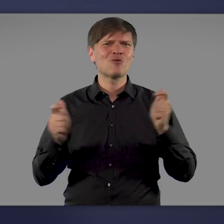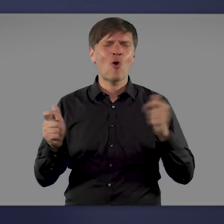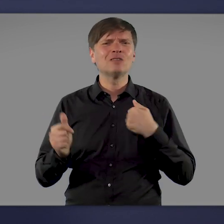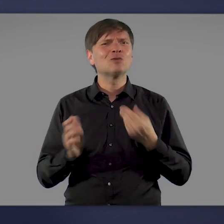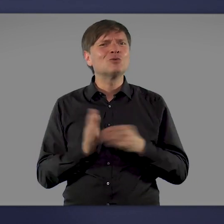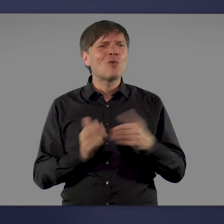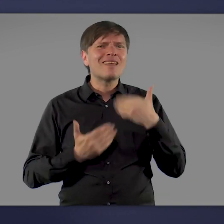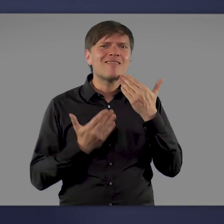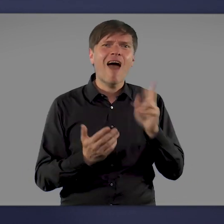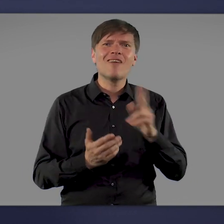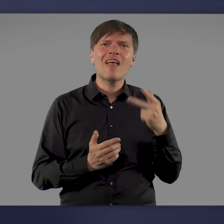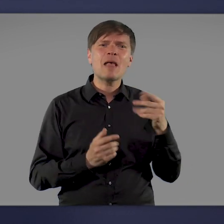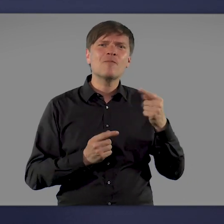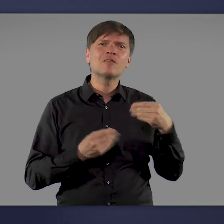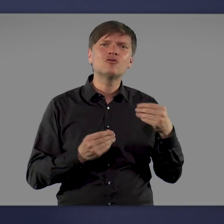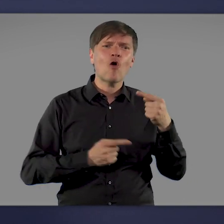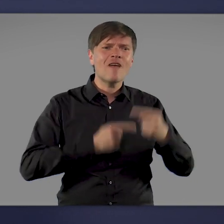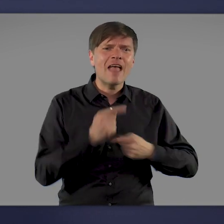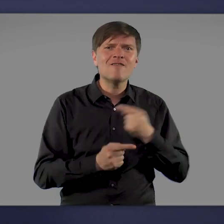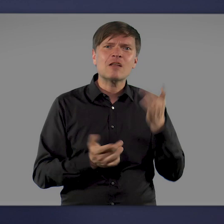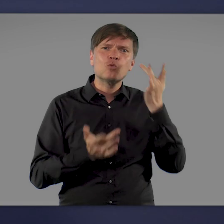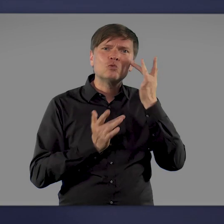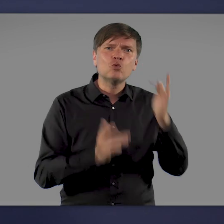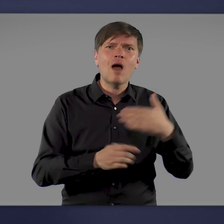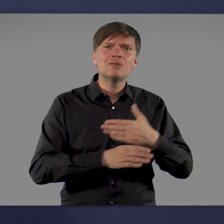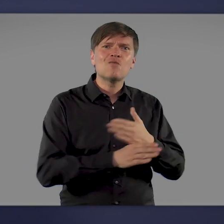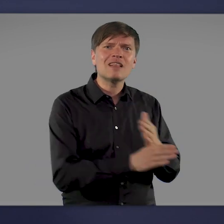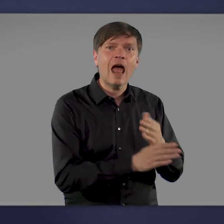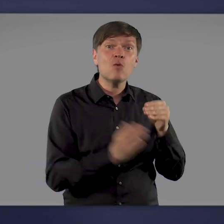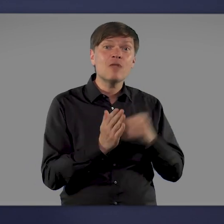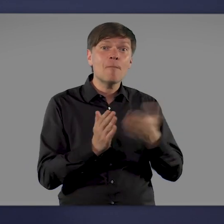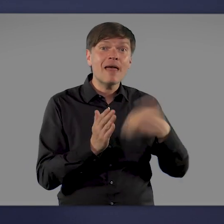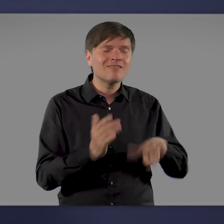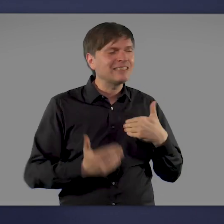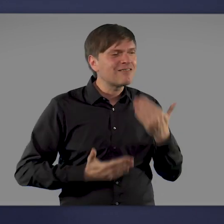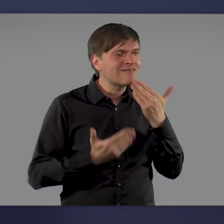die an der Entwicklung der Impfstoffe, der Zulassung, der Verteilung und der Impfung selbst beteiligt waren.